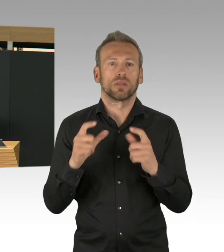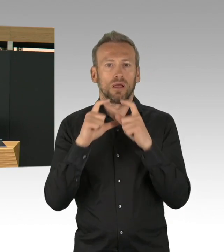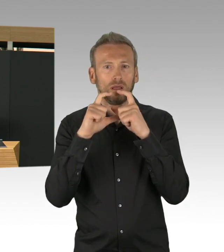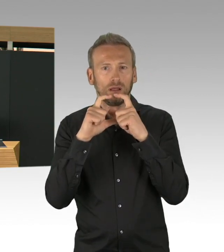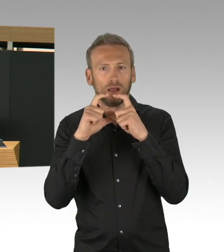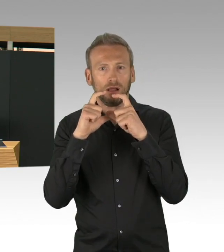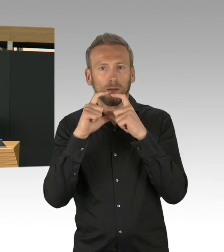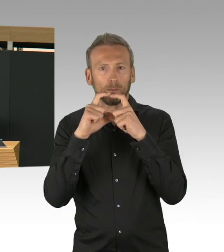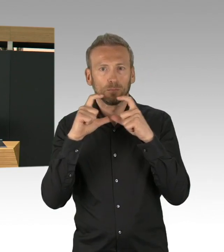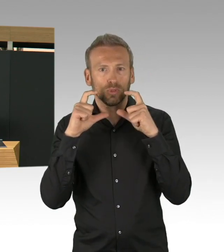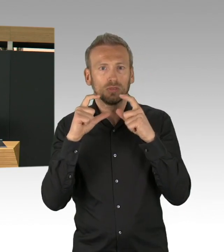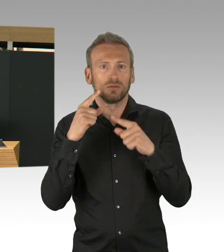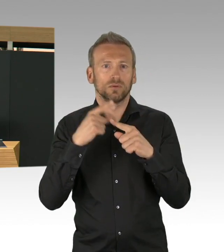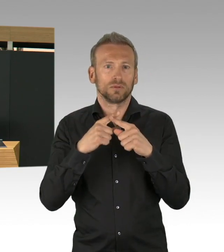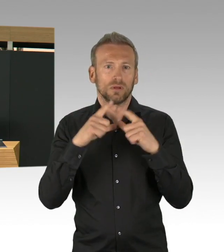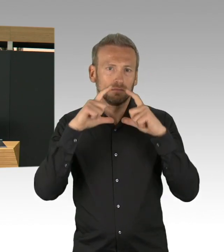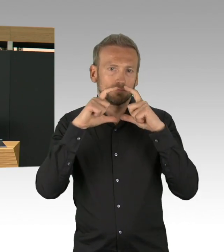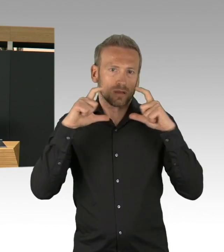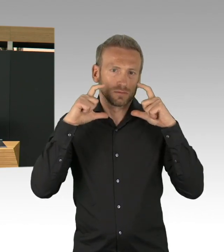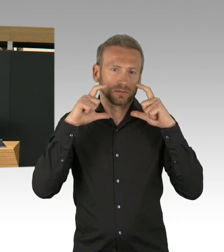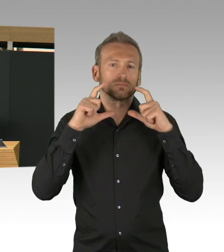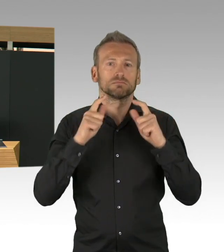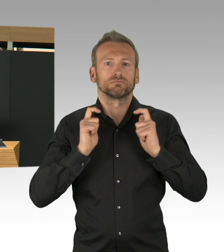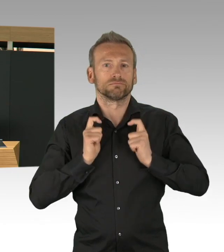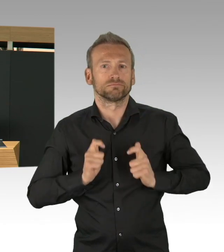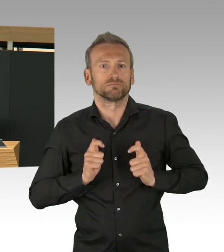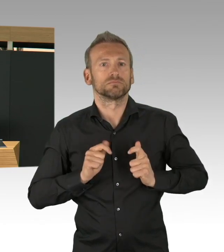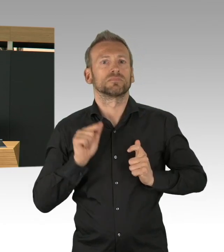Wir haben zurzeit 31% freie Kapazitäten,